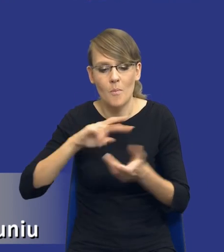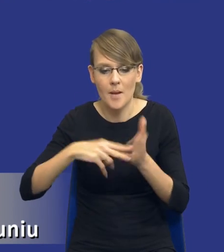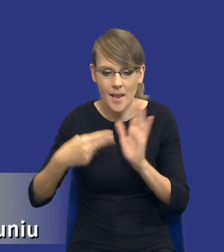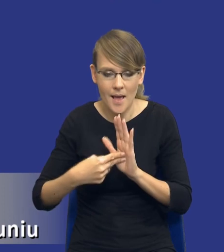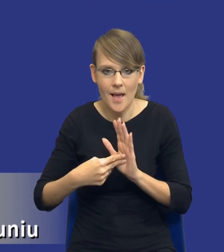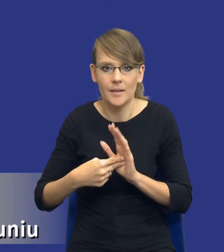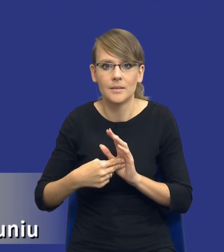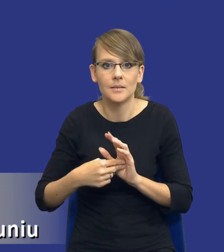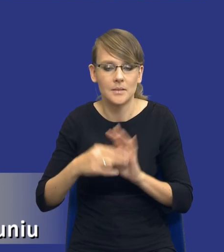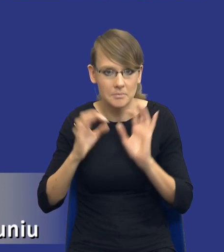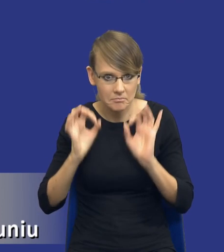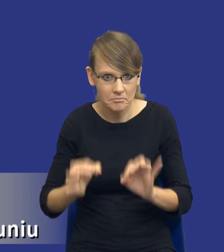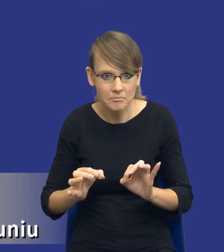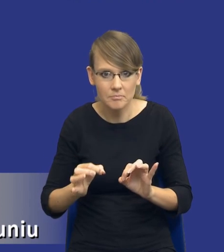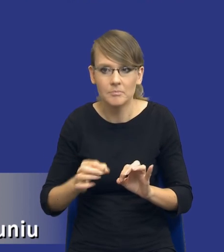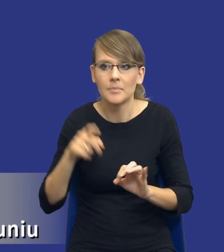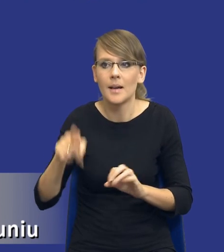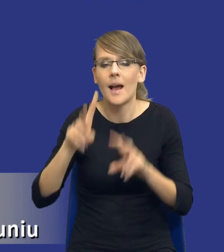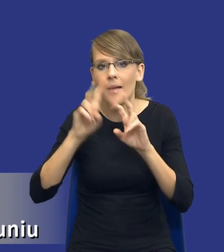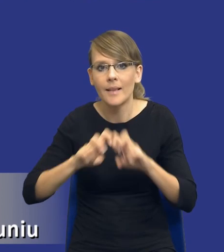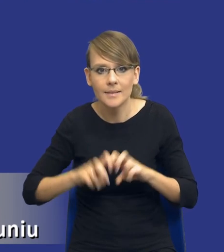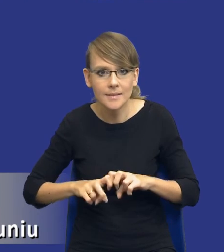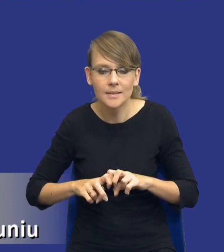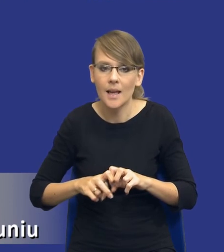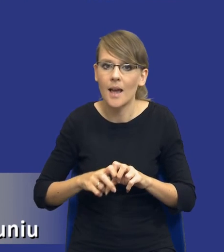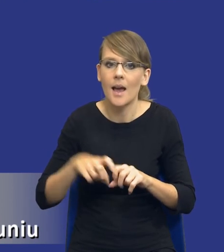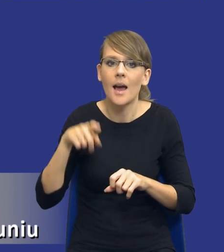zapewne też w tej analizie nam wyszło, będzie nie tylko sama realizacja